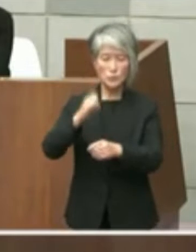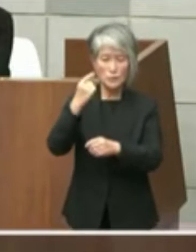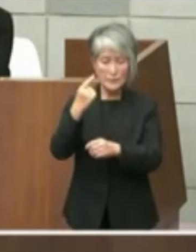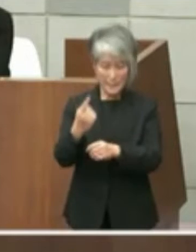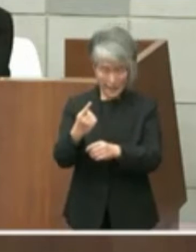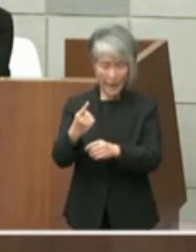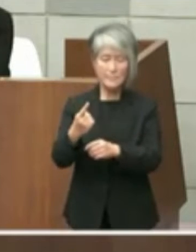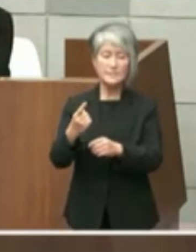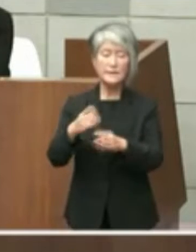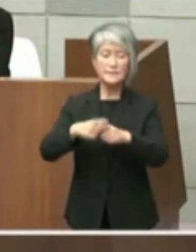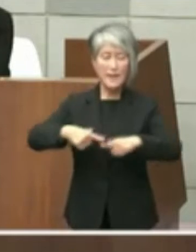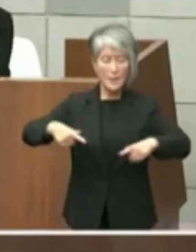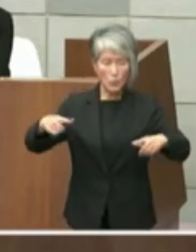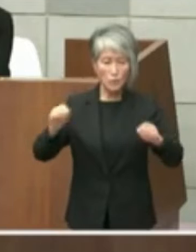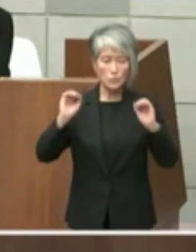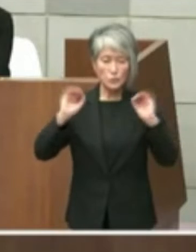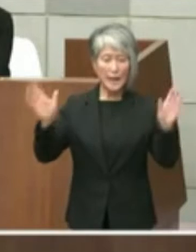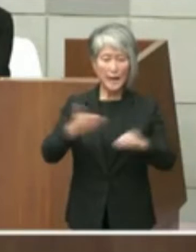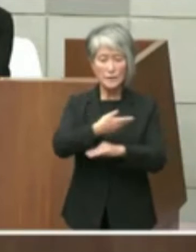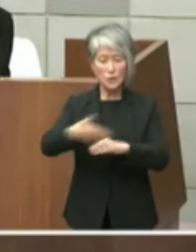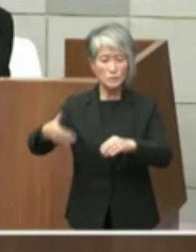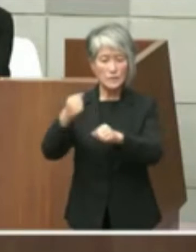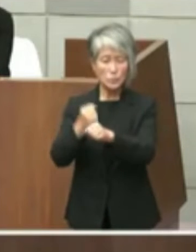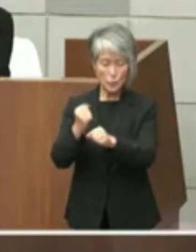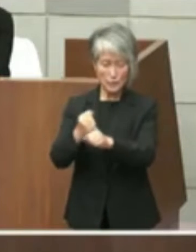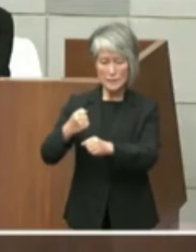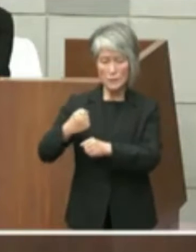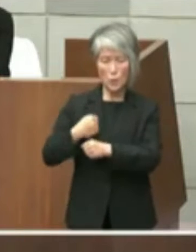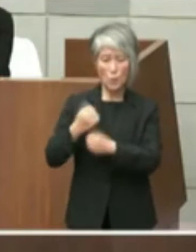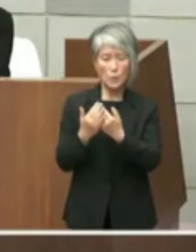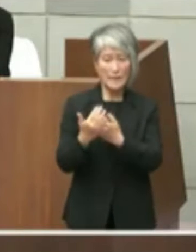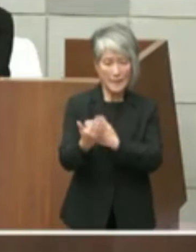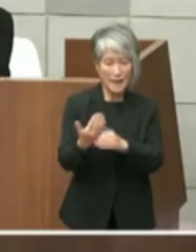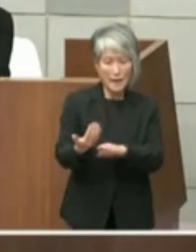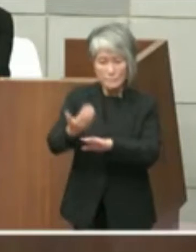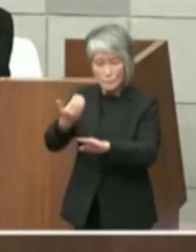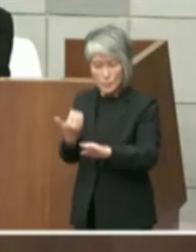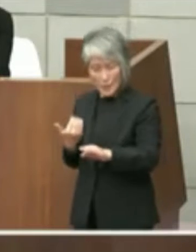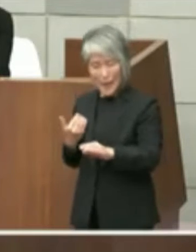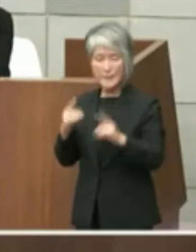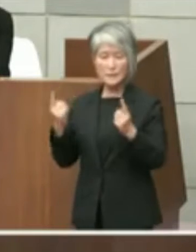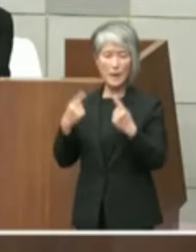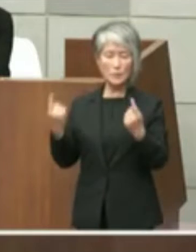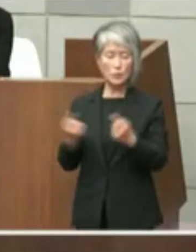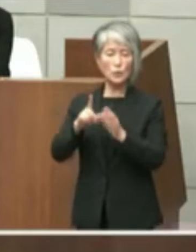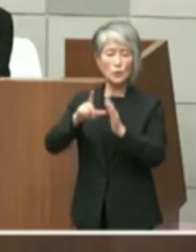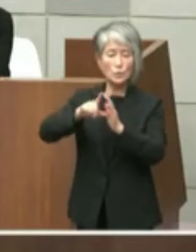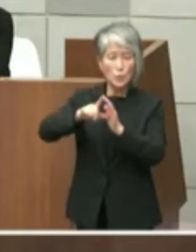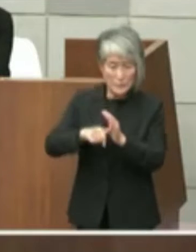豊かな海づくり大会兵庫大会プレイベント における市長のあいさつからすると